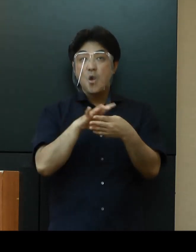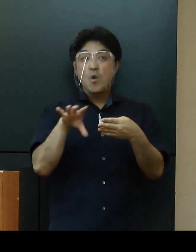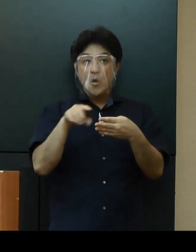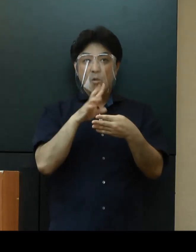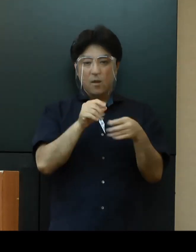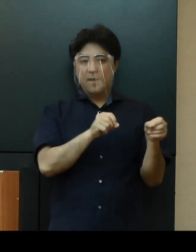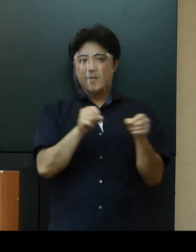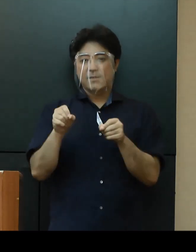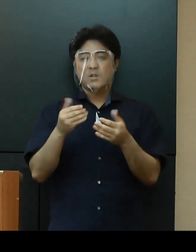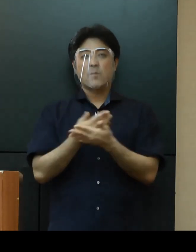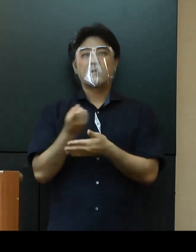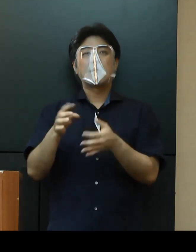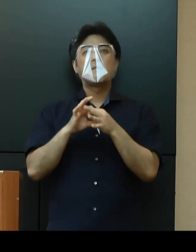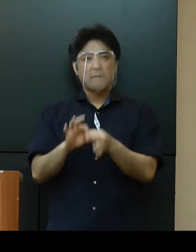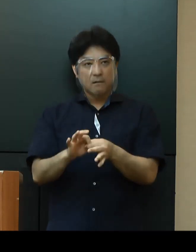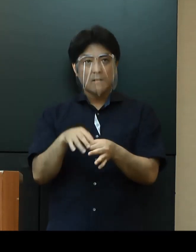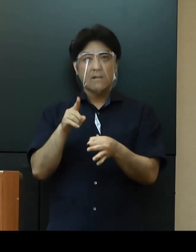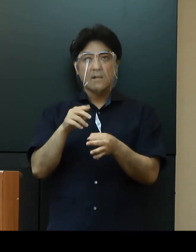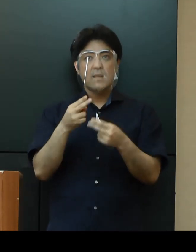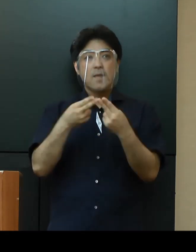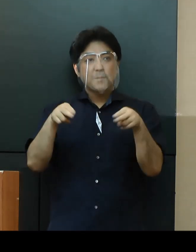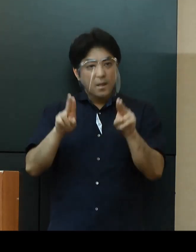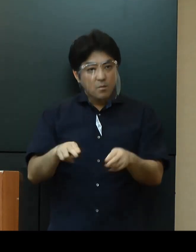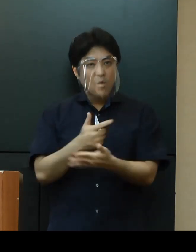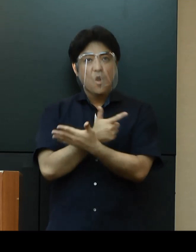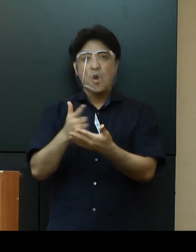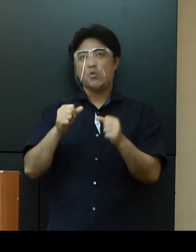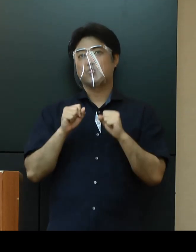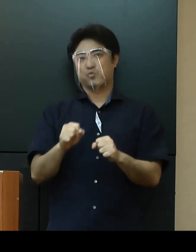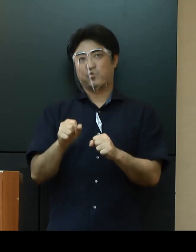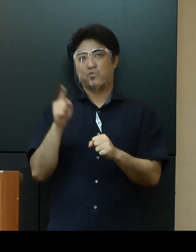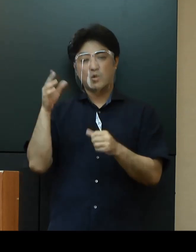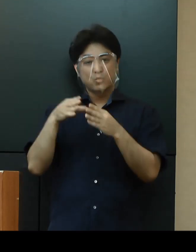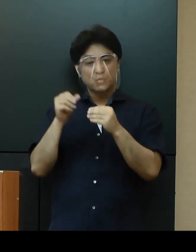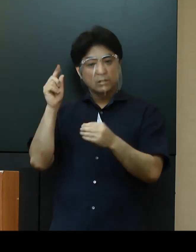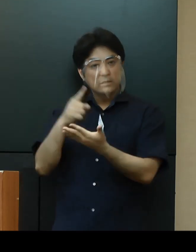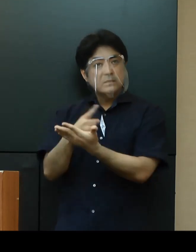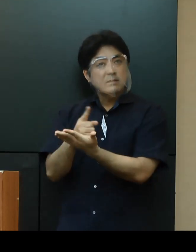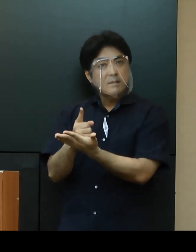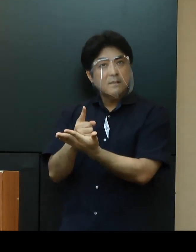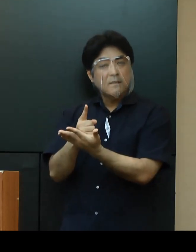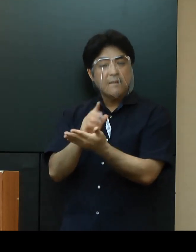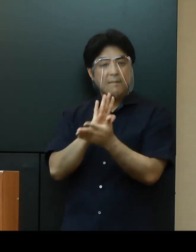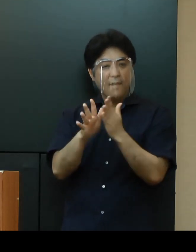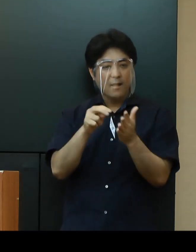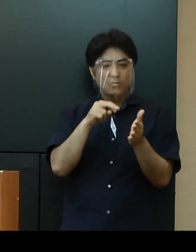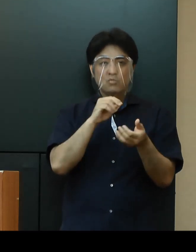イベントを主催する民間事業者に対しても、国の指針や県策定のガイドラインも参考にしながら